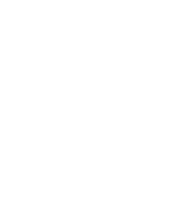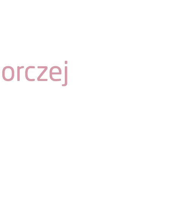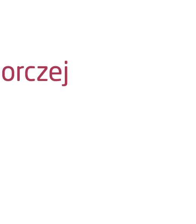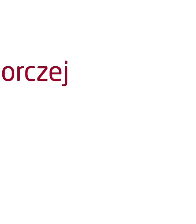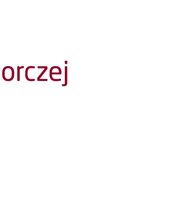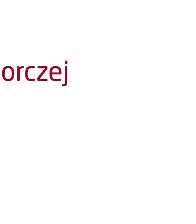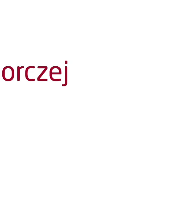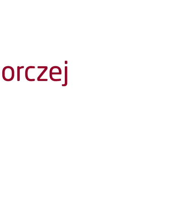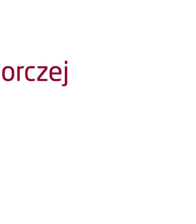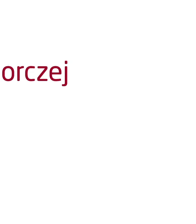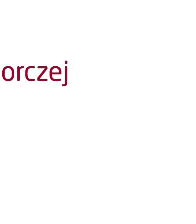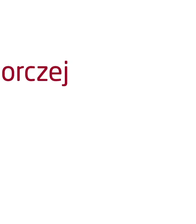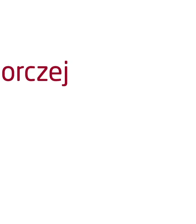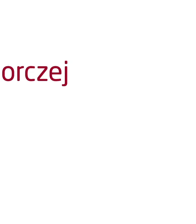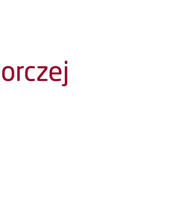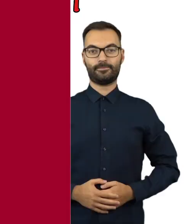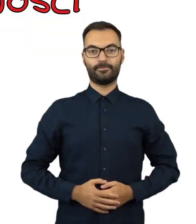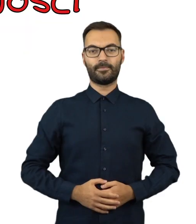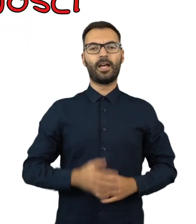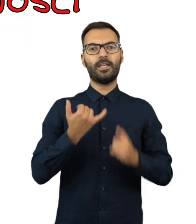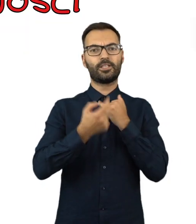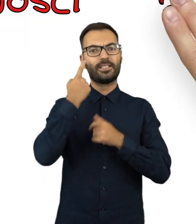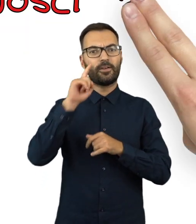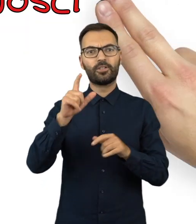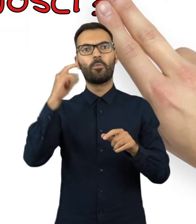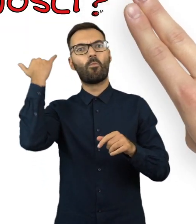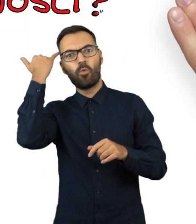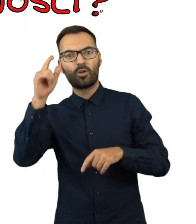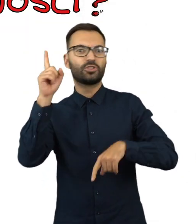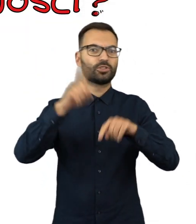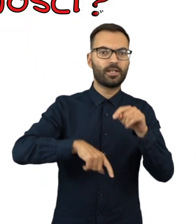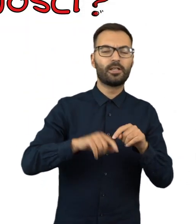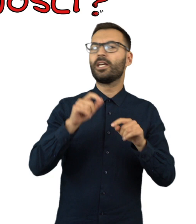Komunikat Państwowej Komisji Wyborczej Jak zgłaszać nieprawidłowości?